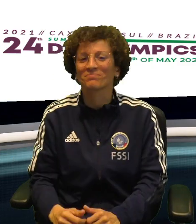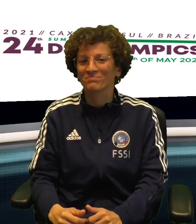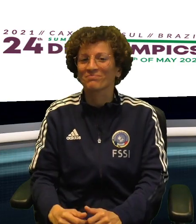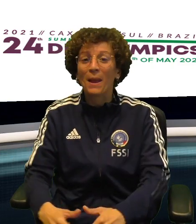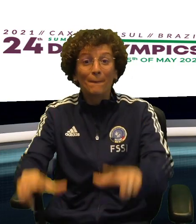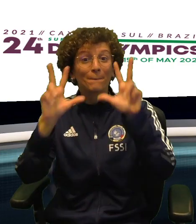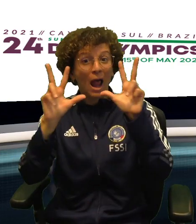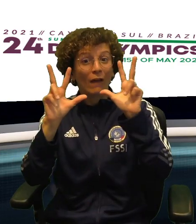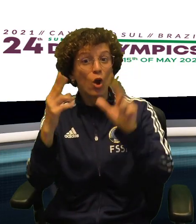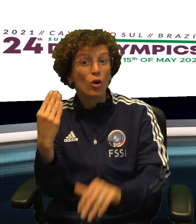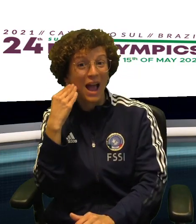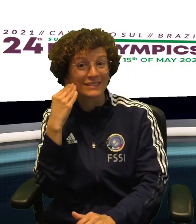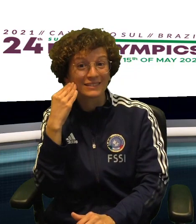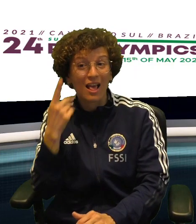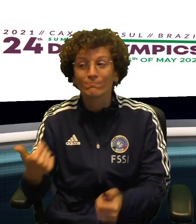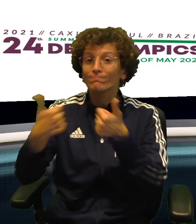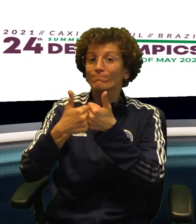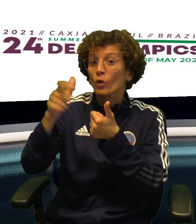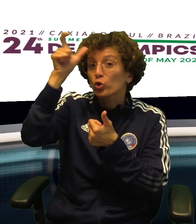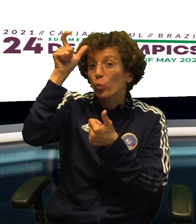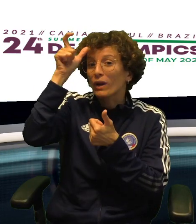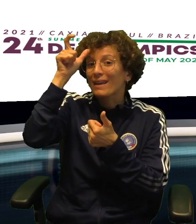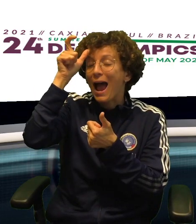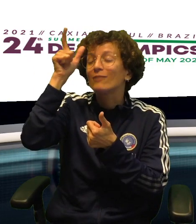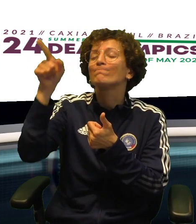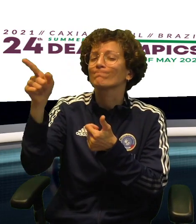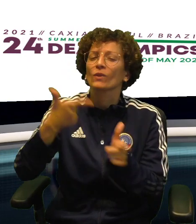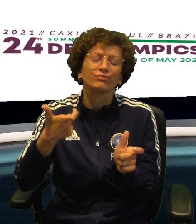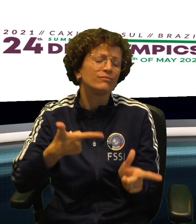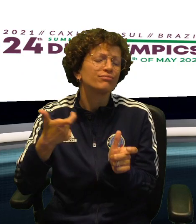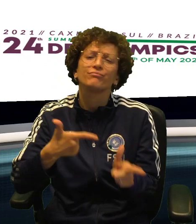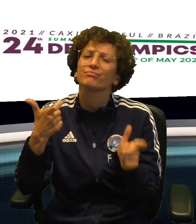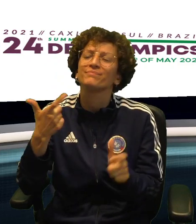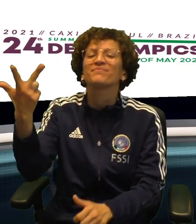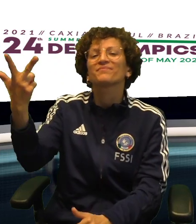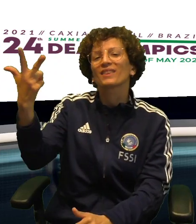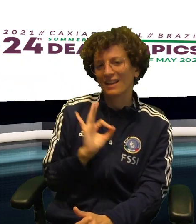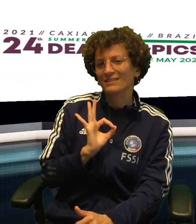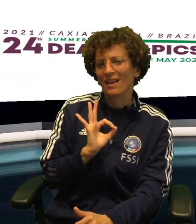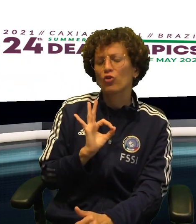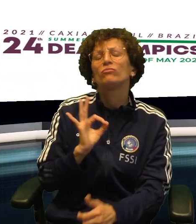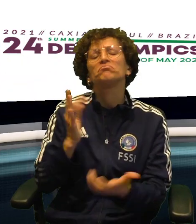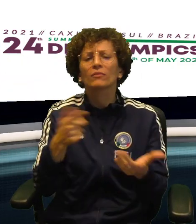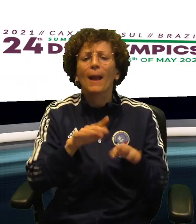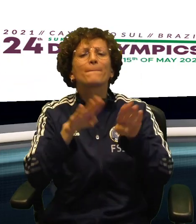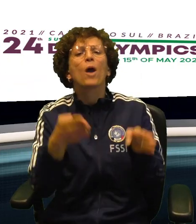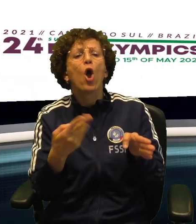DI QUALE METALLO VEDREMO POI MENTRE LA NAZIONALE DI VOLLEY MASCHILE HA DOVUTO CEDERE